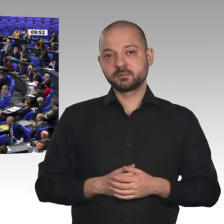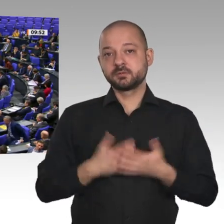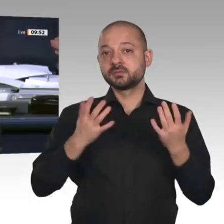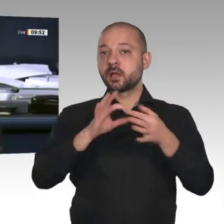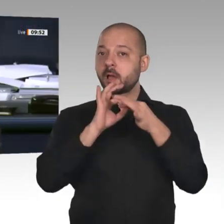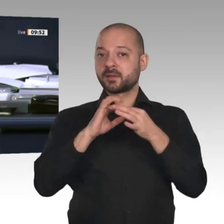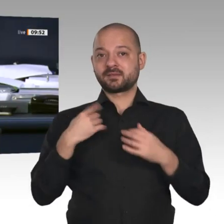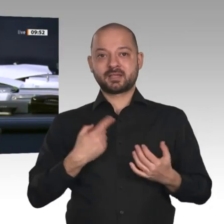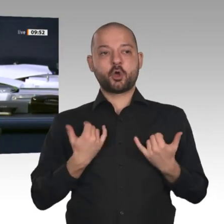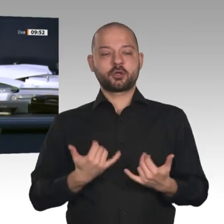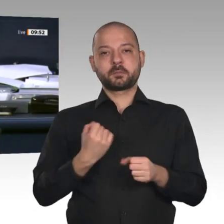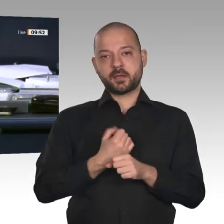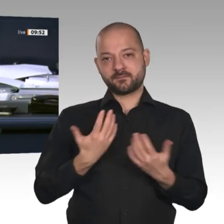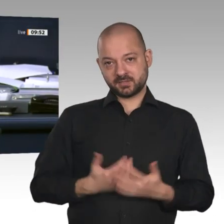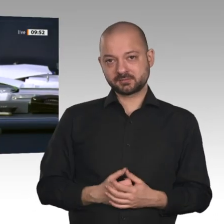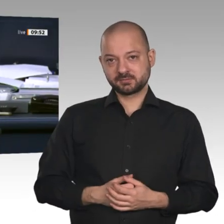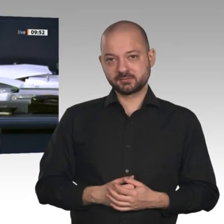Nächster Redner ist der Kollege Leif-Erik Holm, AfD.